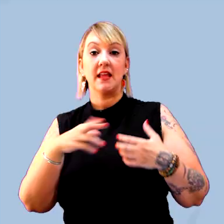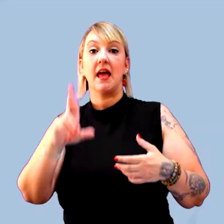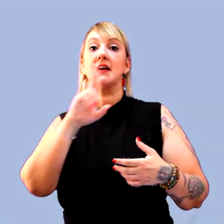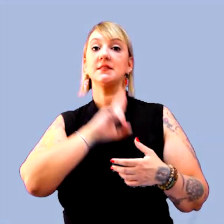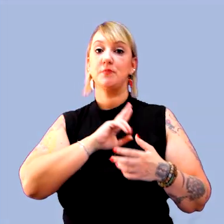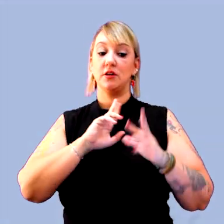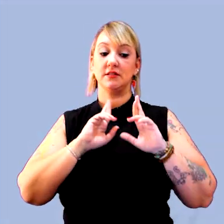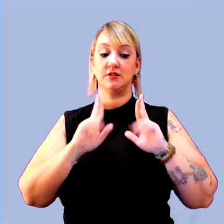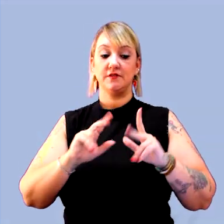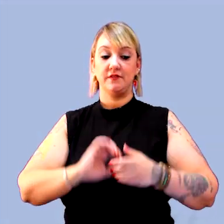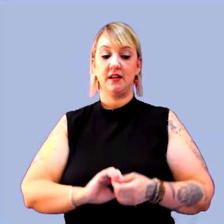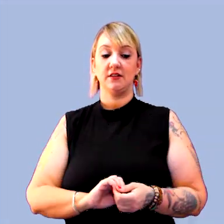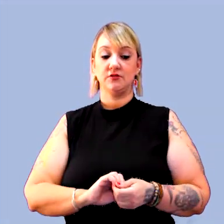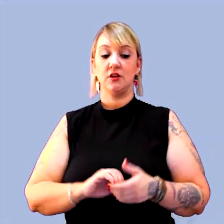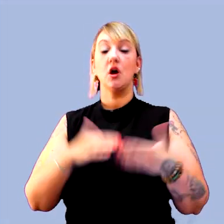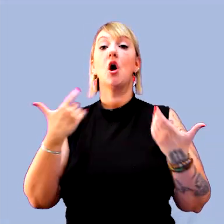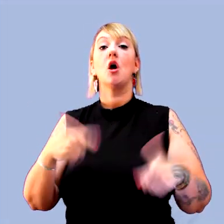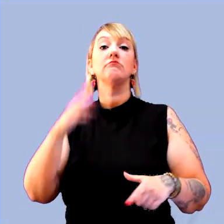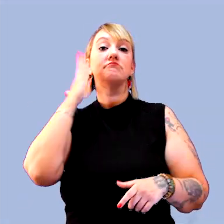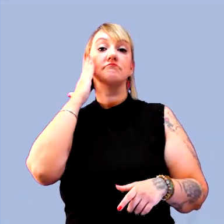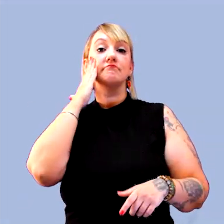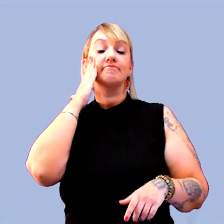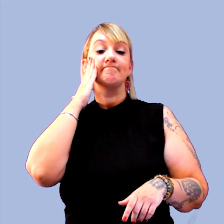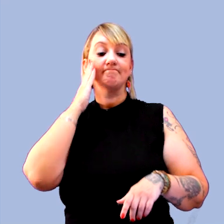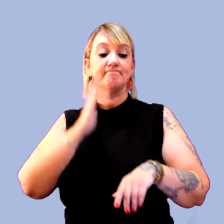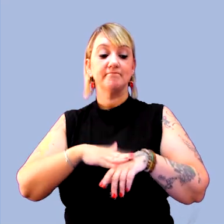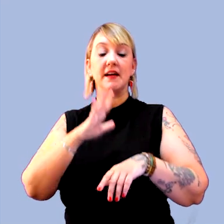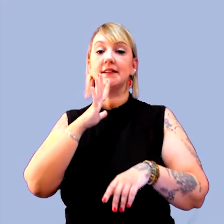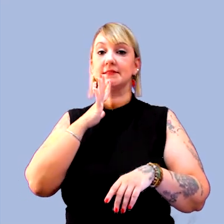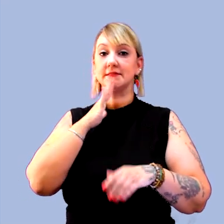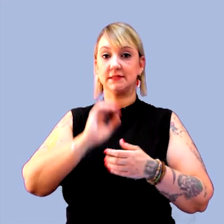[música]